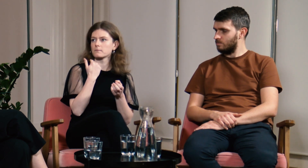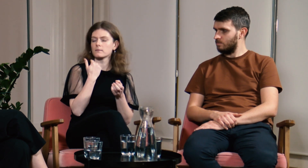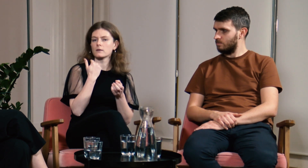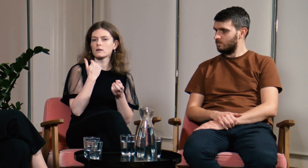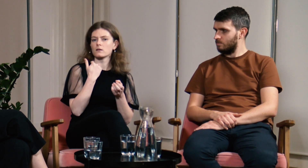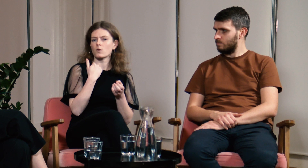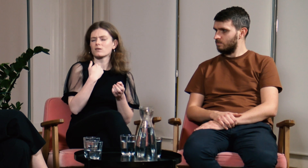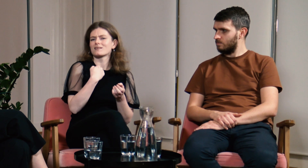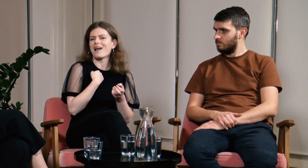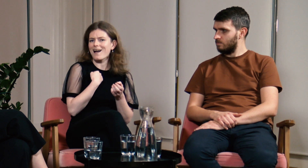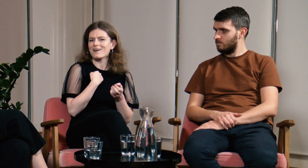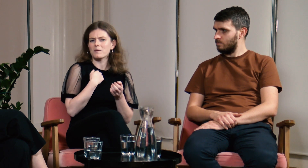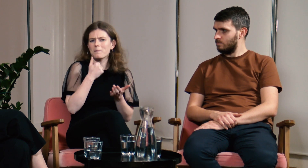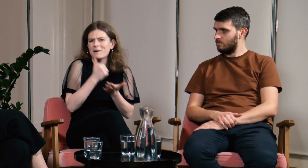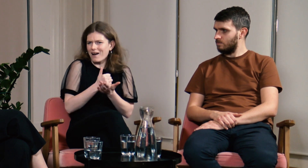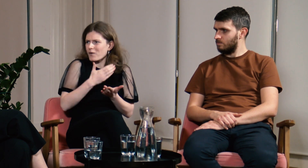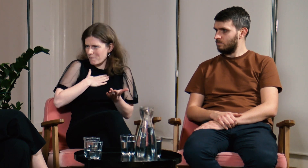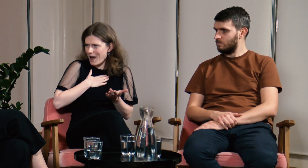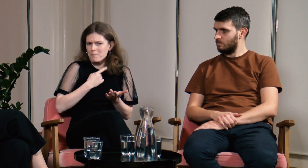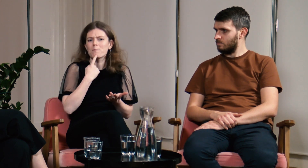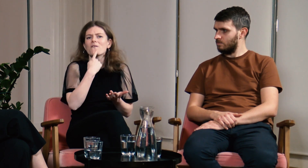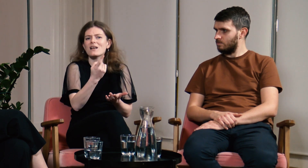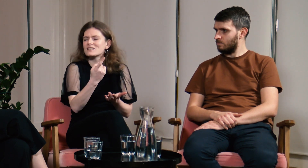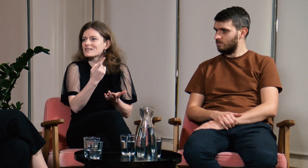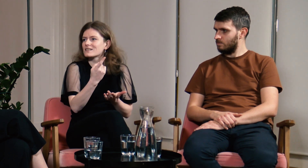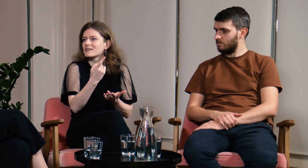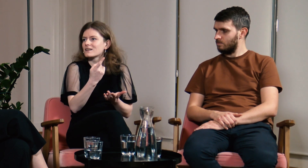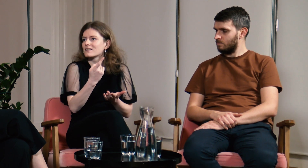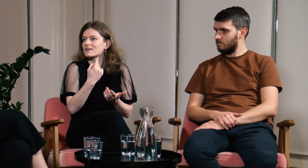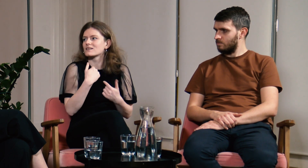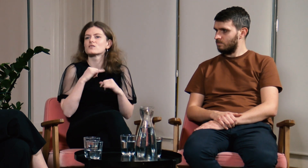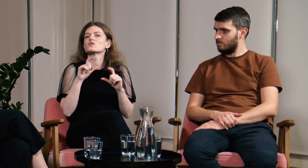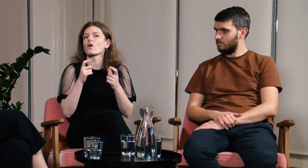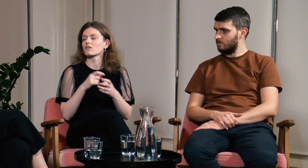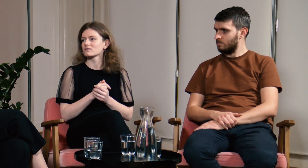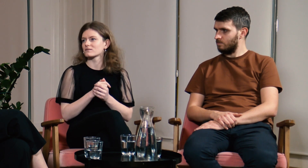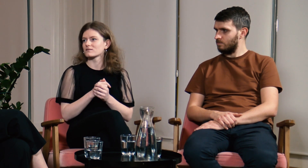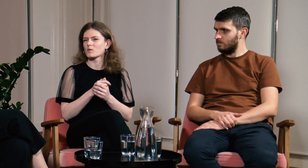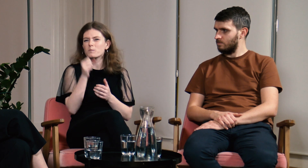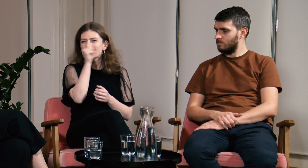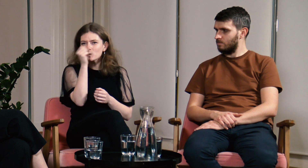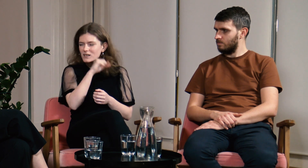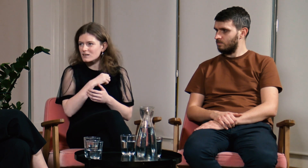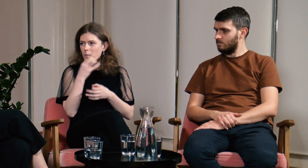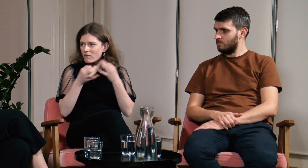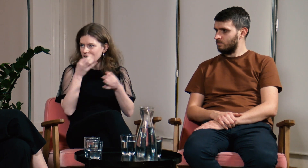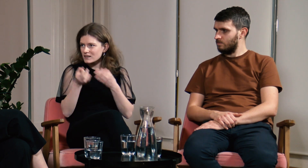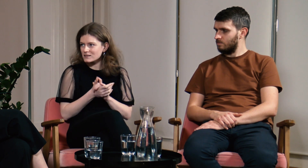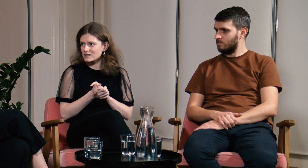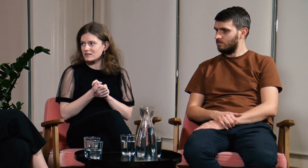Nie miałam prawa mówić nic na ten temat, bo co, miałam powielać jakieś bzdury?